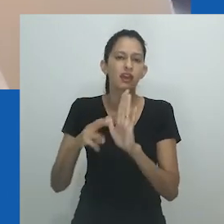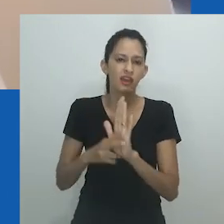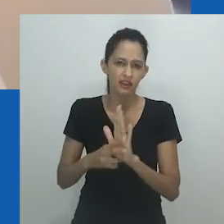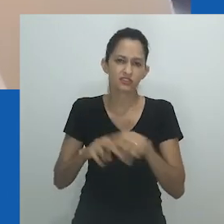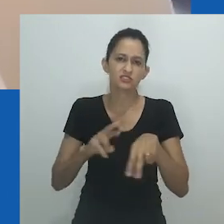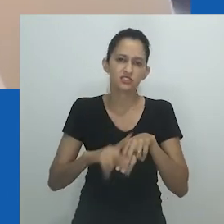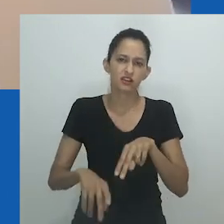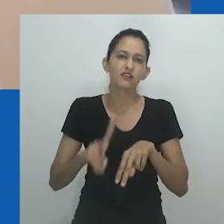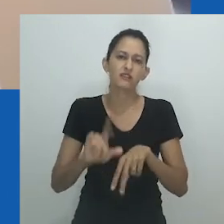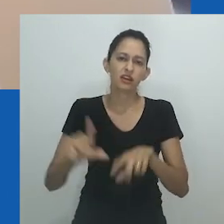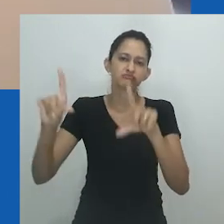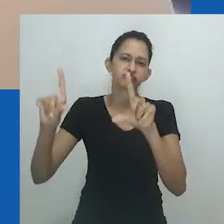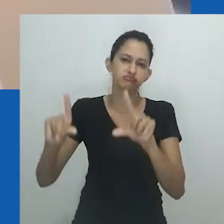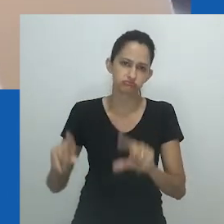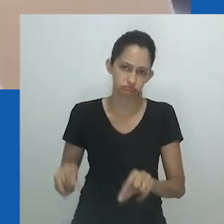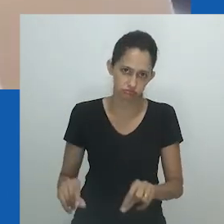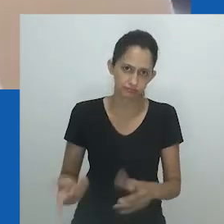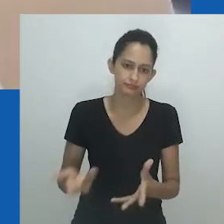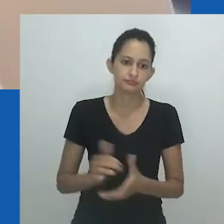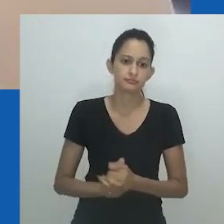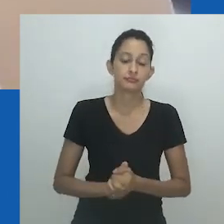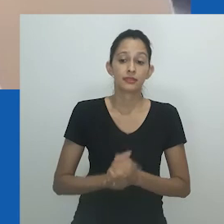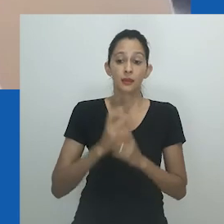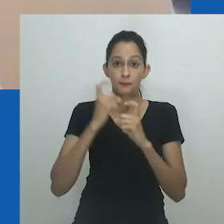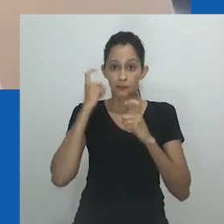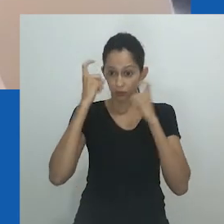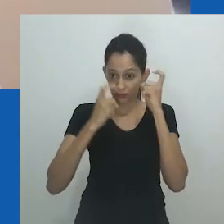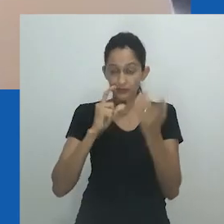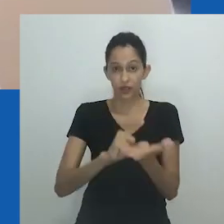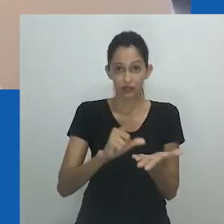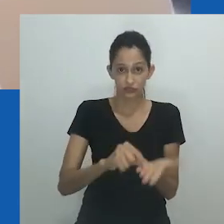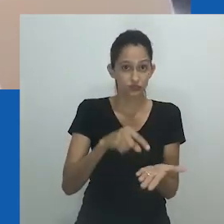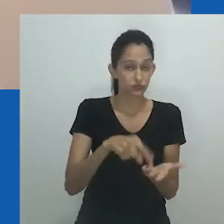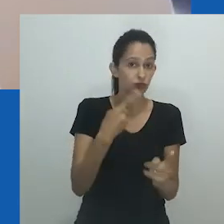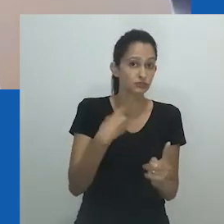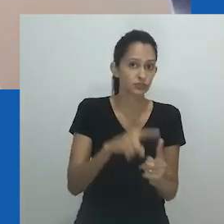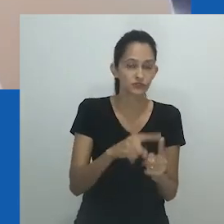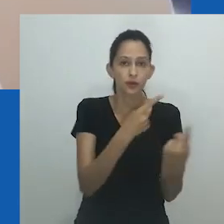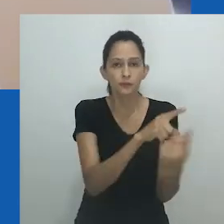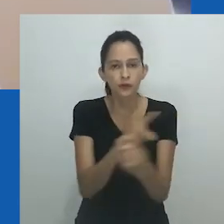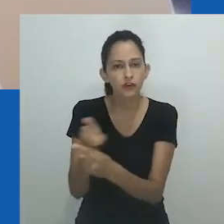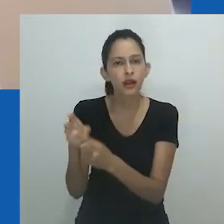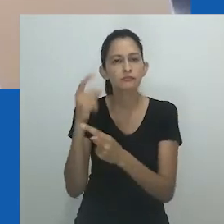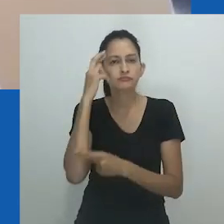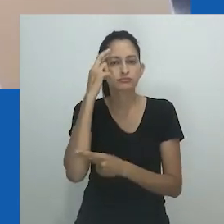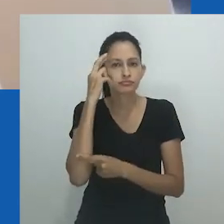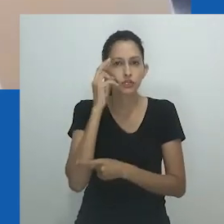Ao fazer isso, nongayindoda é útil para conceituar a diversidade de gênero.